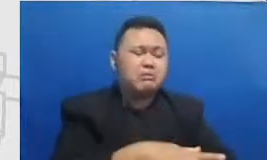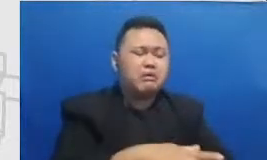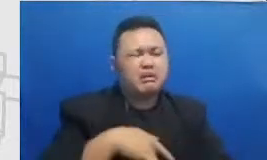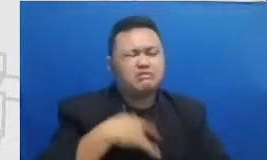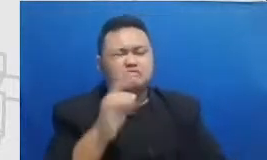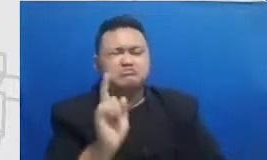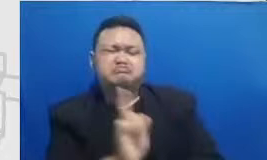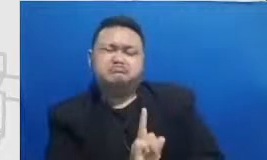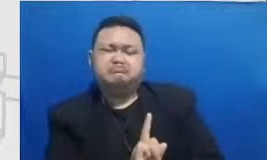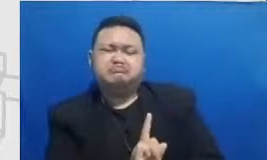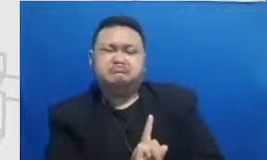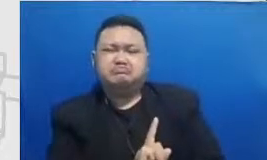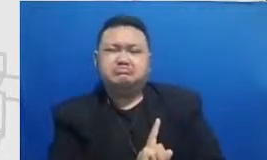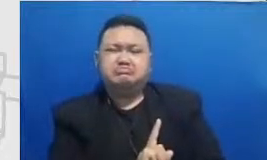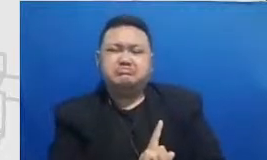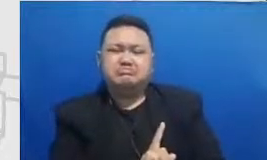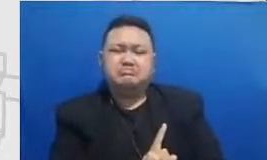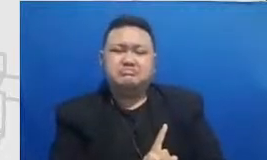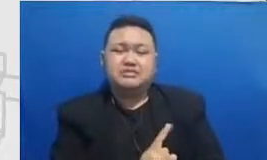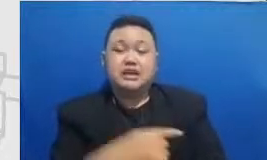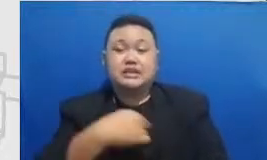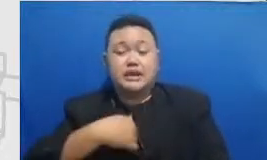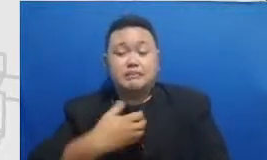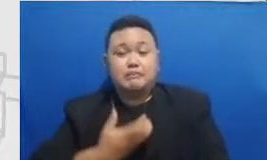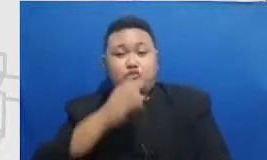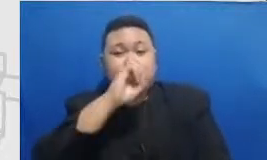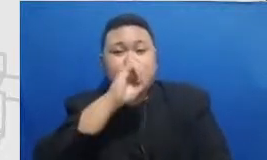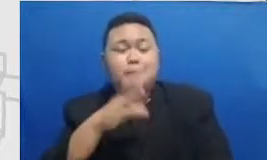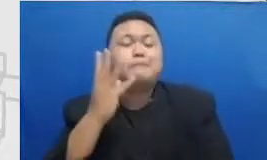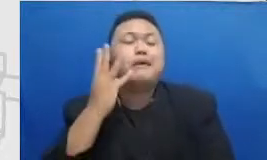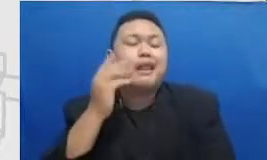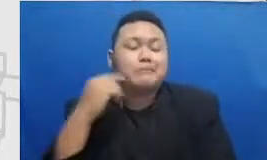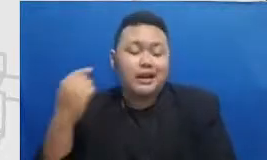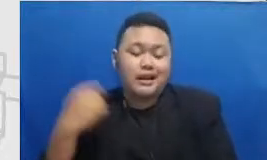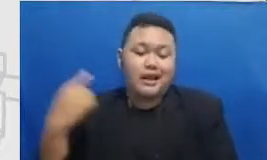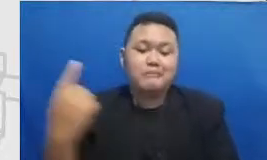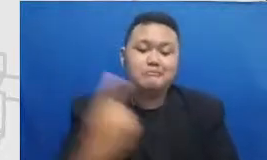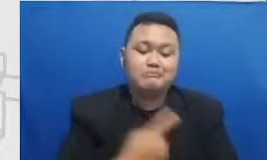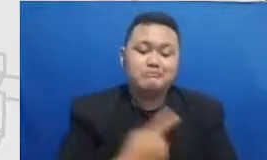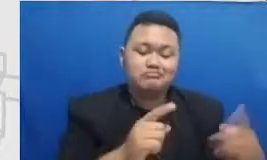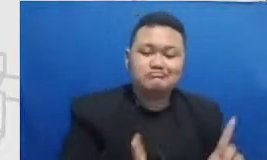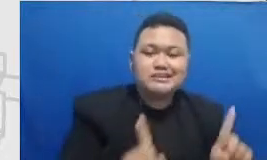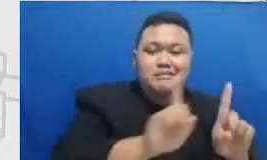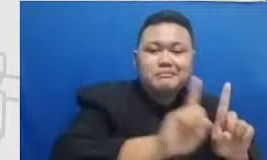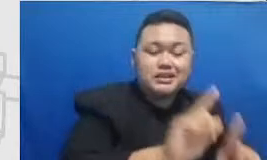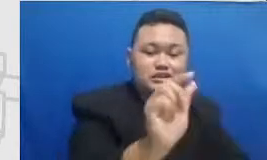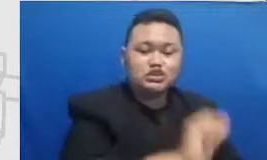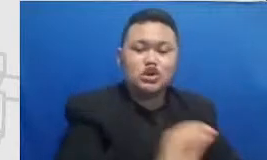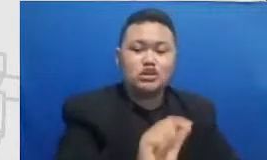pengalaman kami mendampingi sekolah-sekolah perasaan tersebut pada umumnya tidak akurat